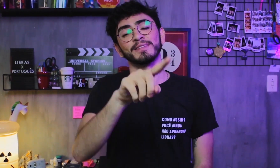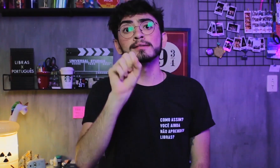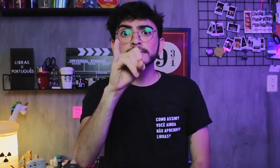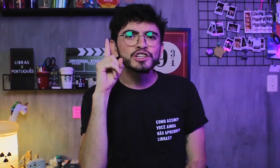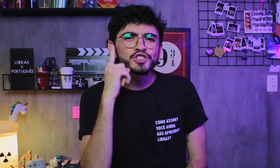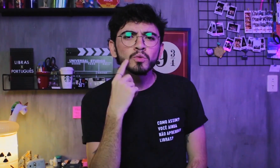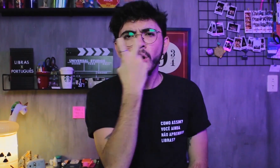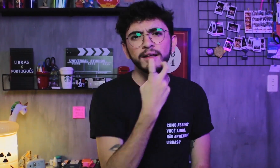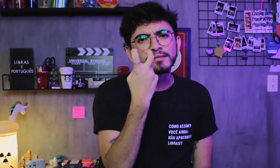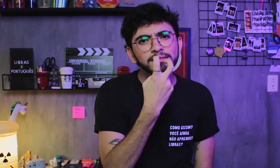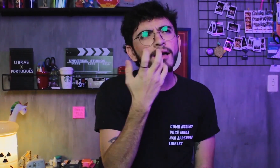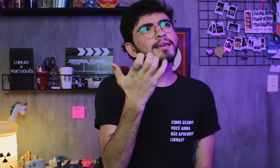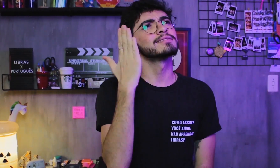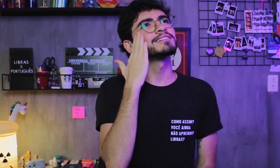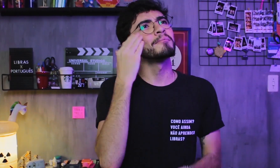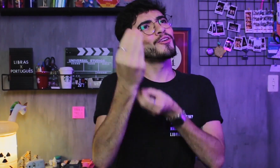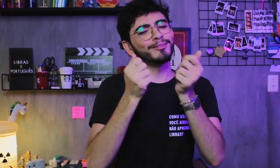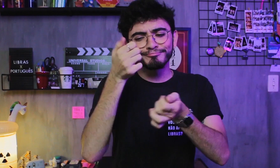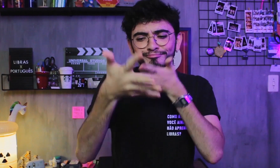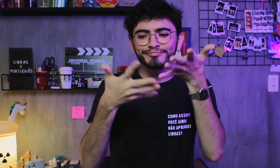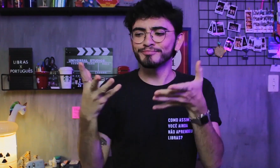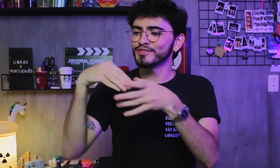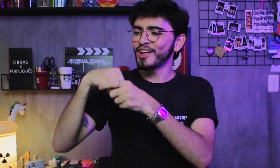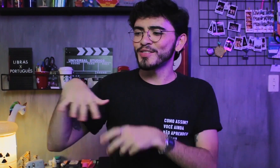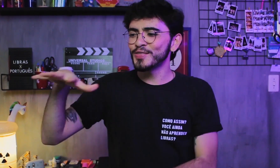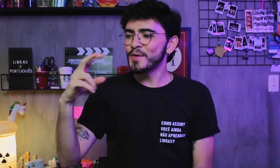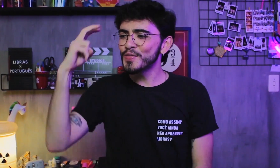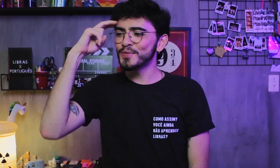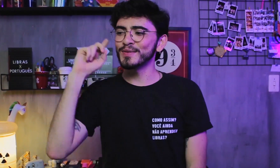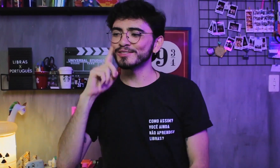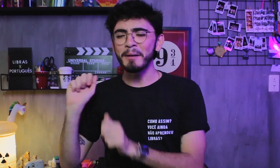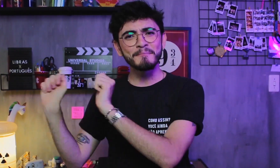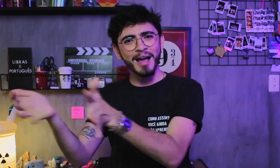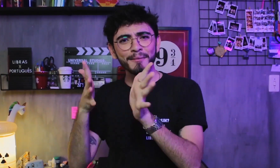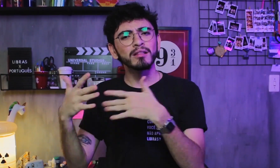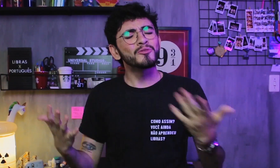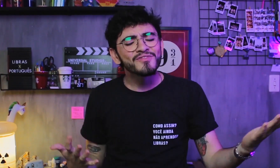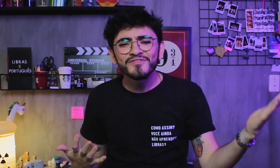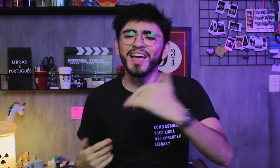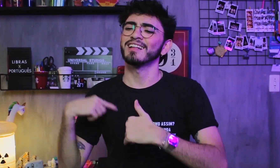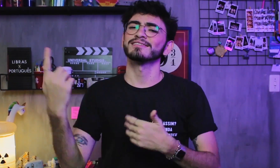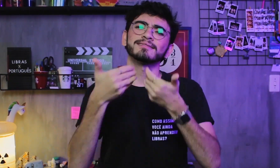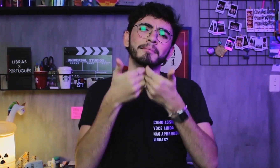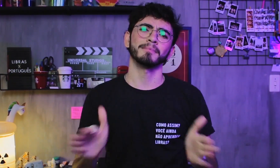Se for surdo oralizado e quiser aprender e saber mais sobre a cultura dos surdos que falam Libras, só vem. Pois estamos de portas abertas!